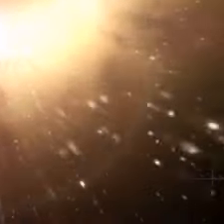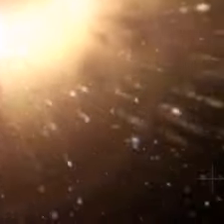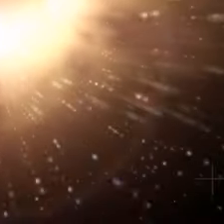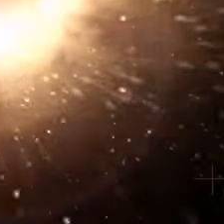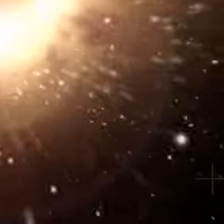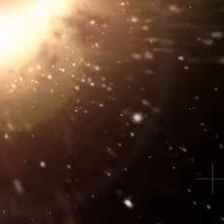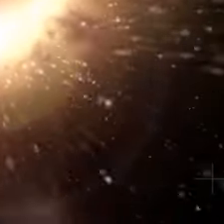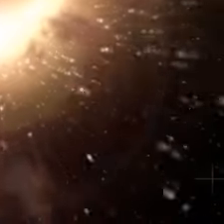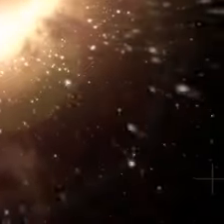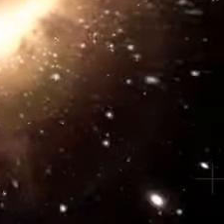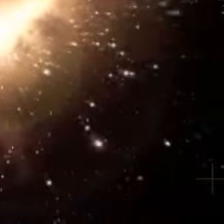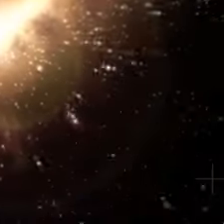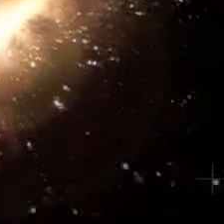À tout de suite.